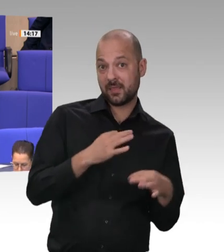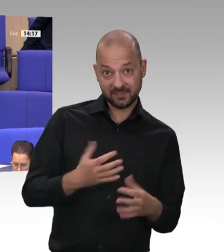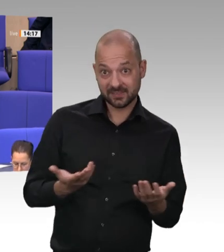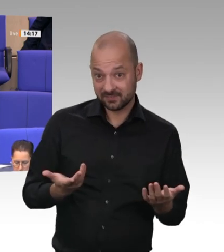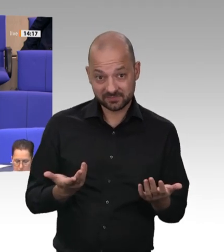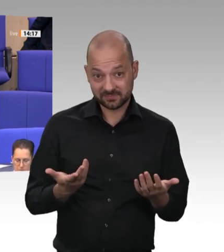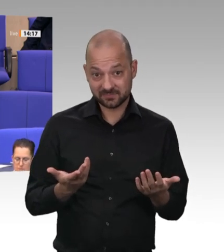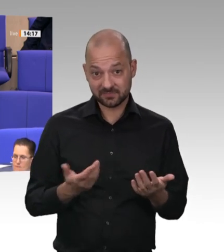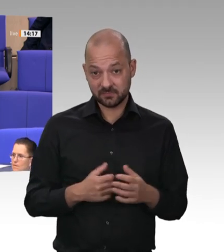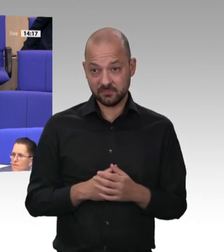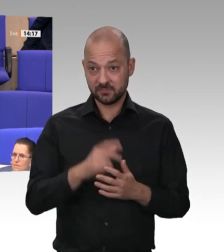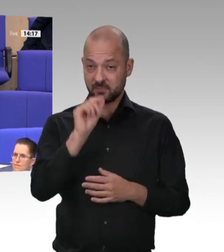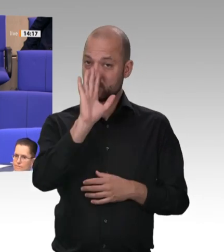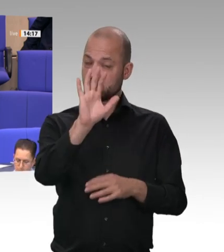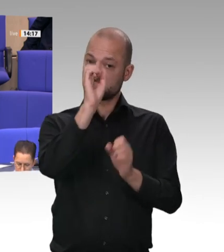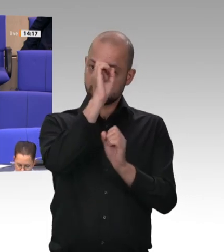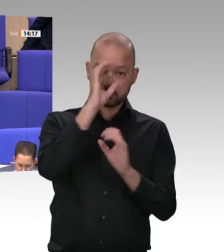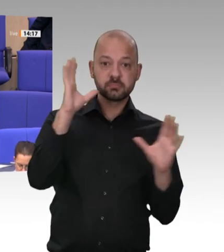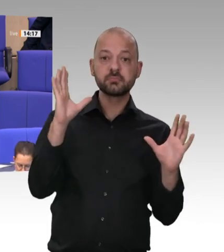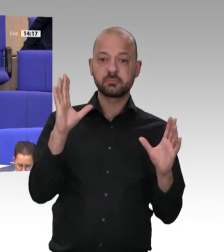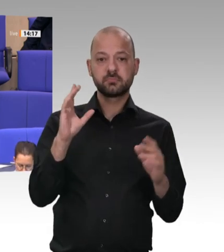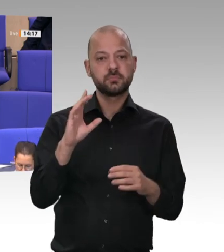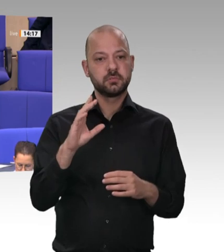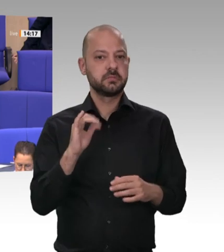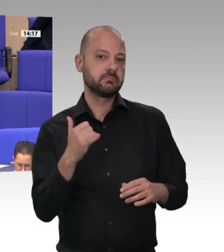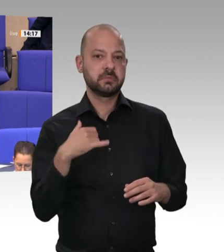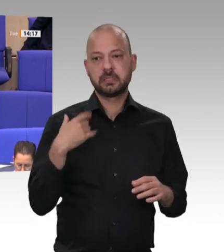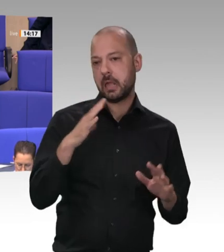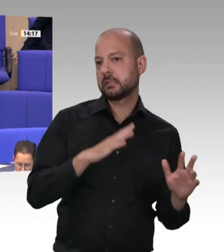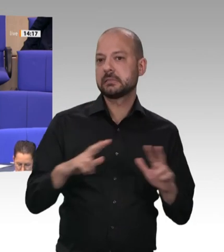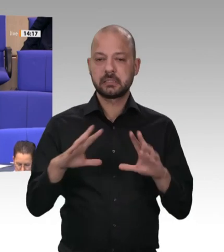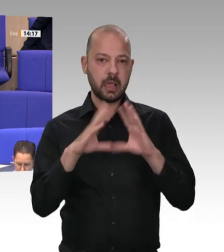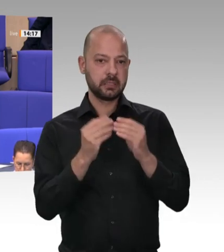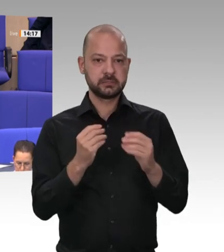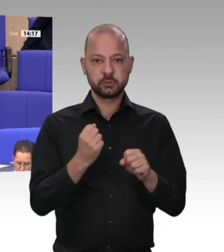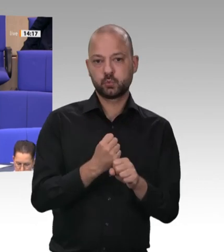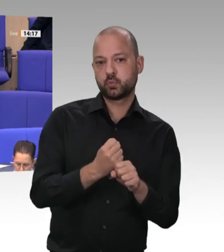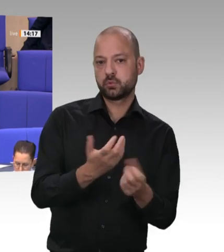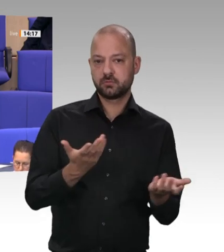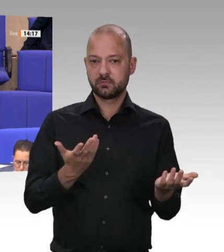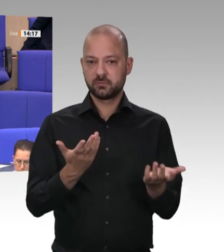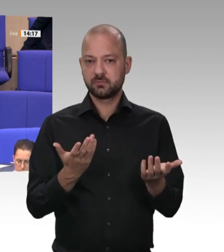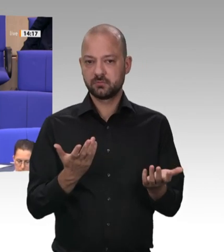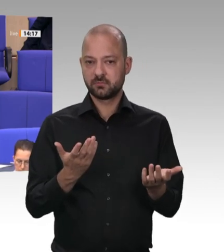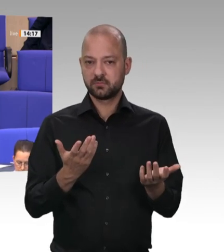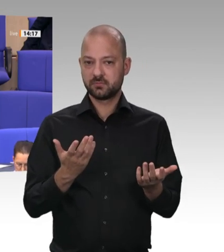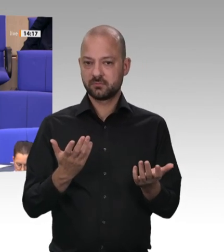die alten Verhältnisse festschreiben wollen, übrigens nicht nur in der Fleischindustrie, sondern auch bei den Werften, zum Beispiel bei der Meyer Werft